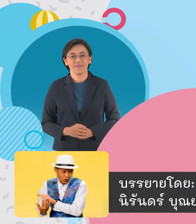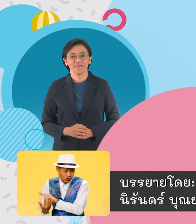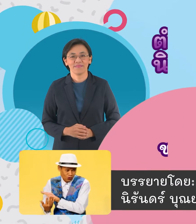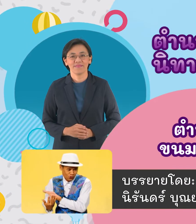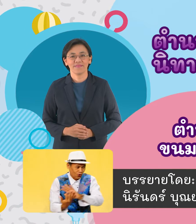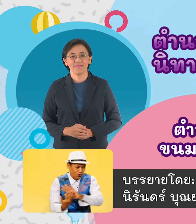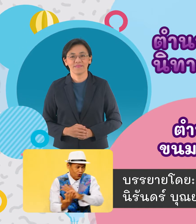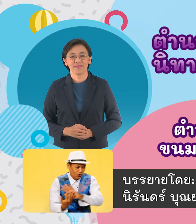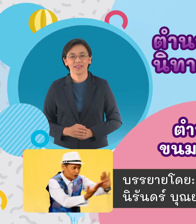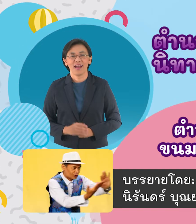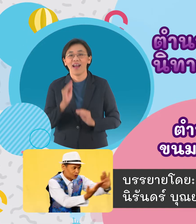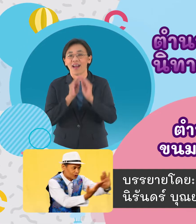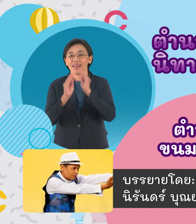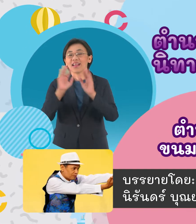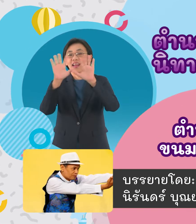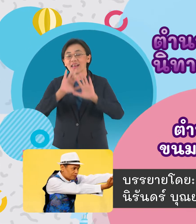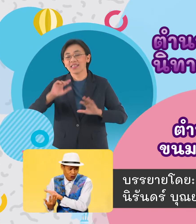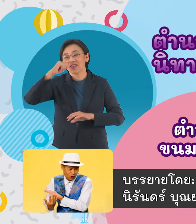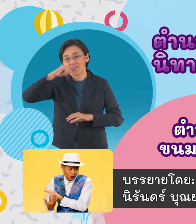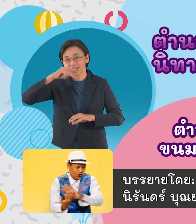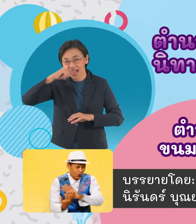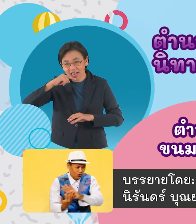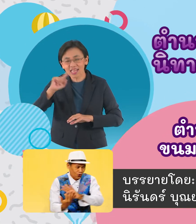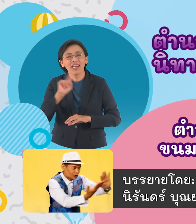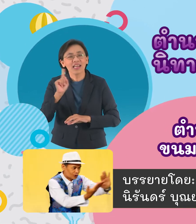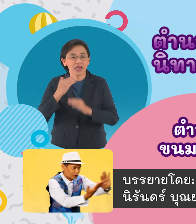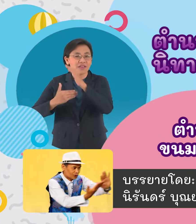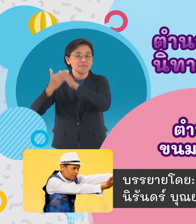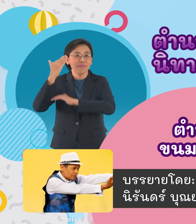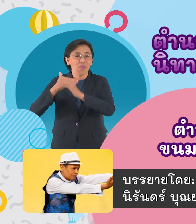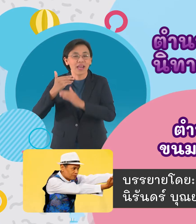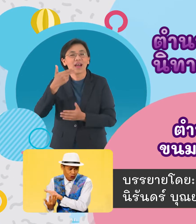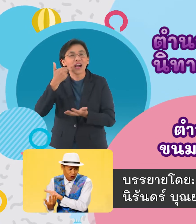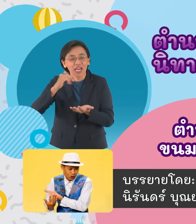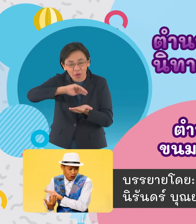นิทานอาเซียนประเทศไทยเสนอเรื่องตำนานขนมครก